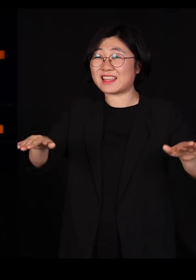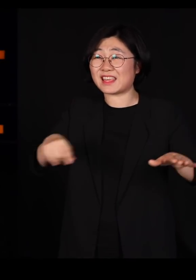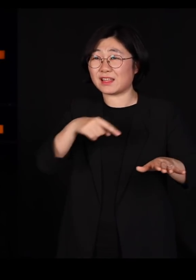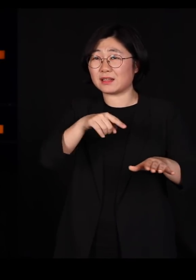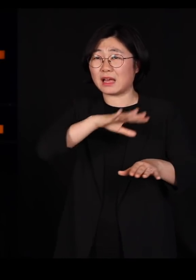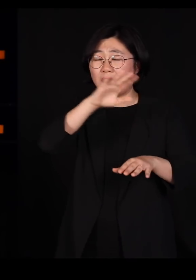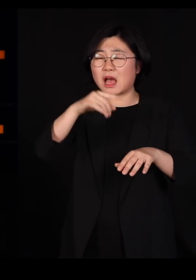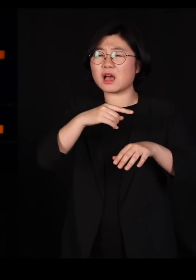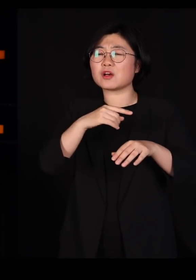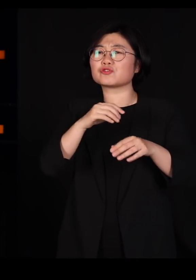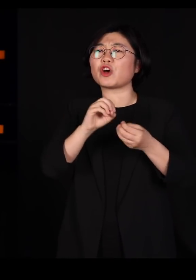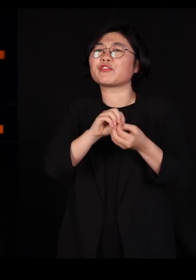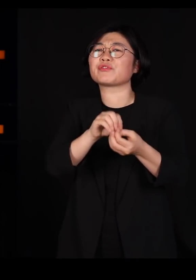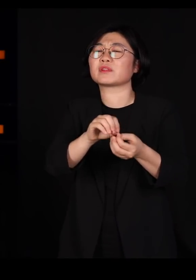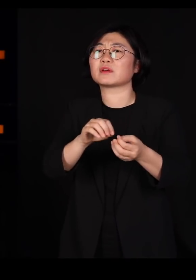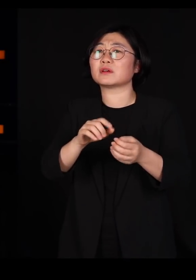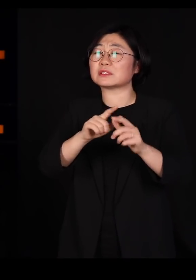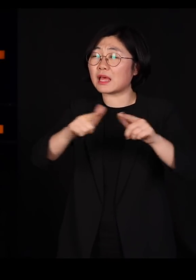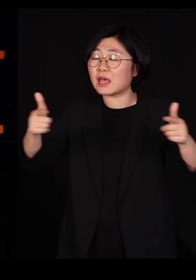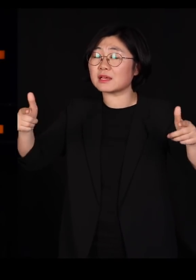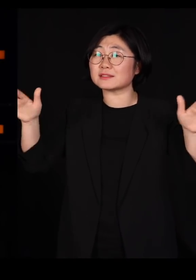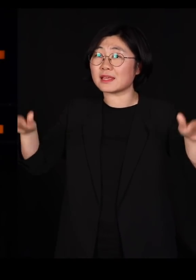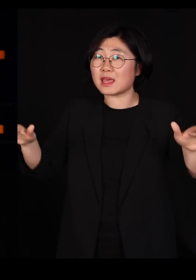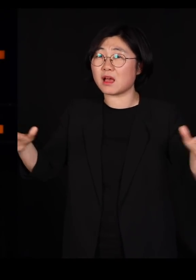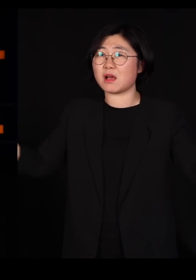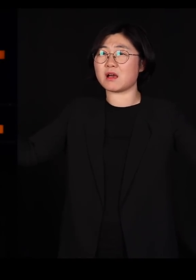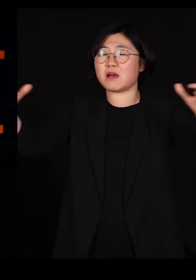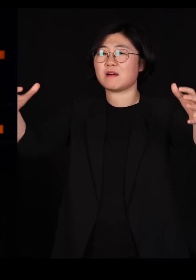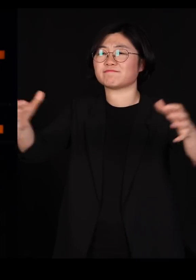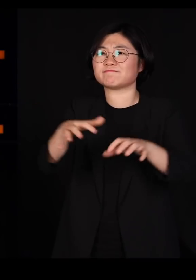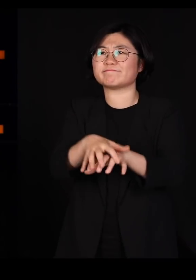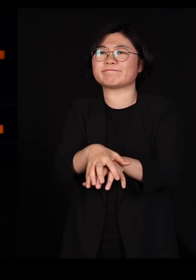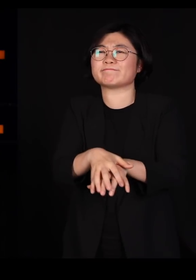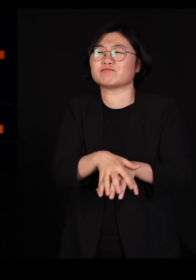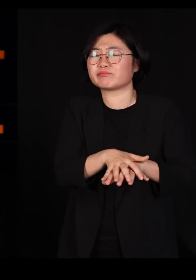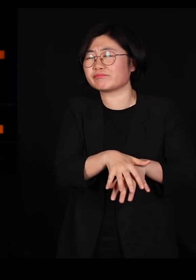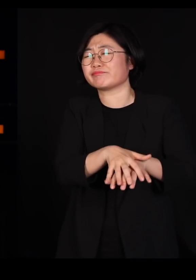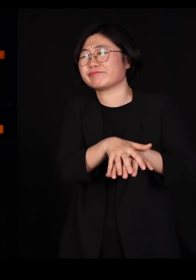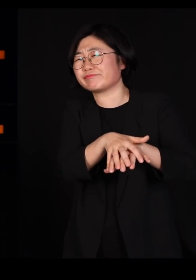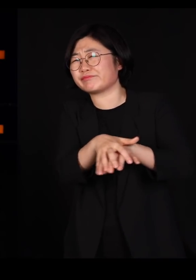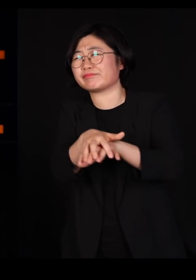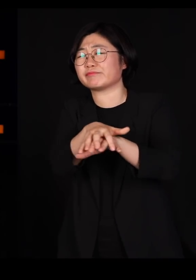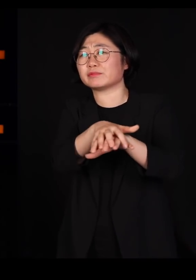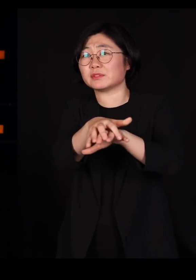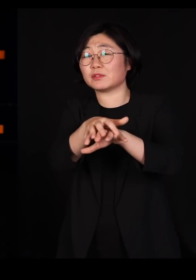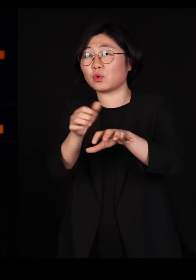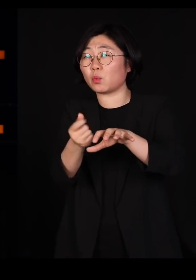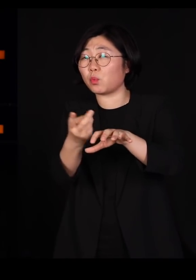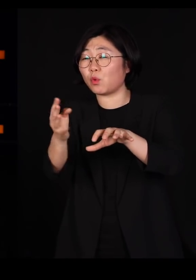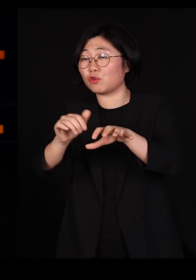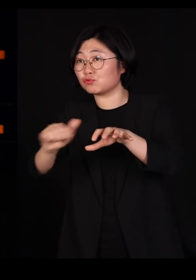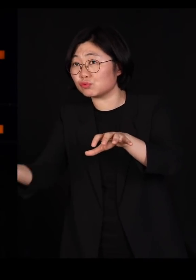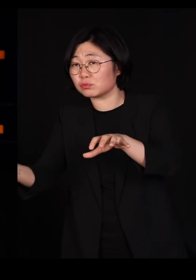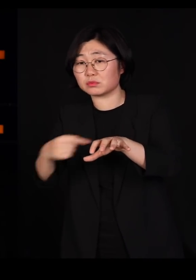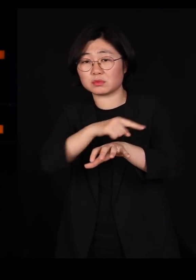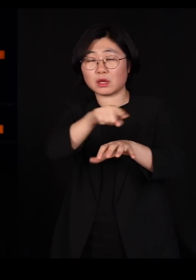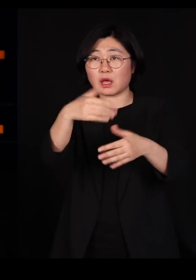다양한 아이들이 모여살기 때문에요 그중에 몇 마리가 감염되어 죽는 거고요 다 죽지는 않습니다